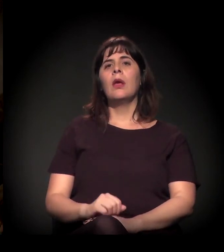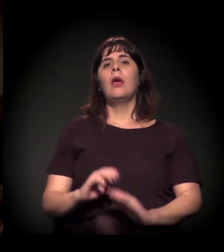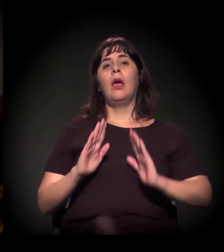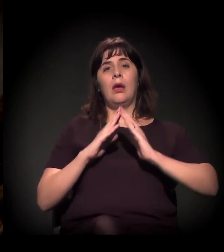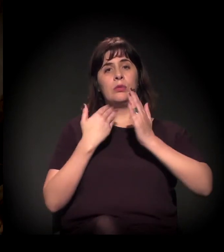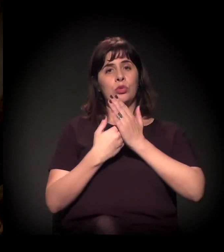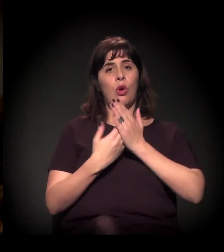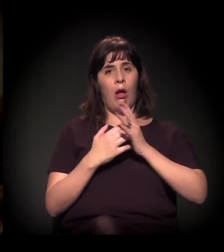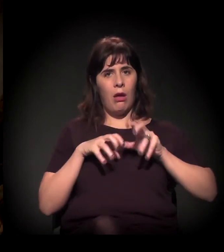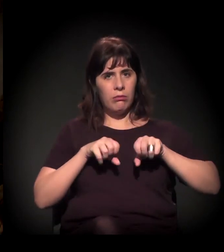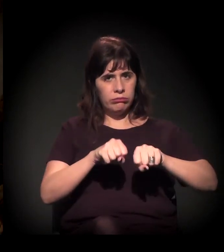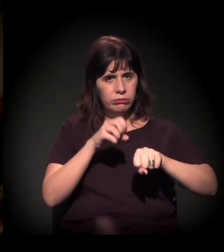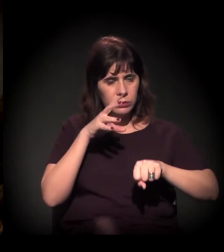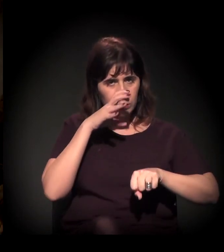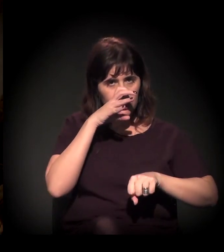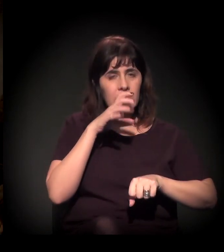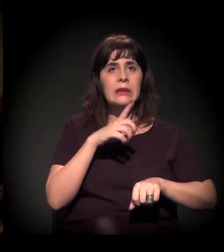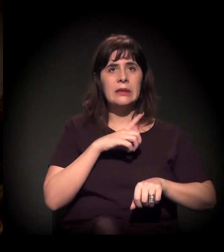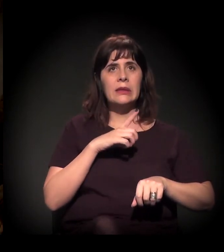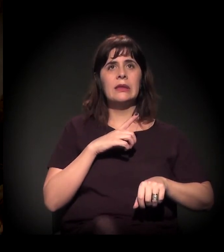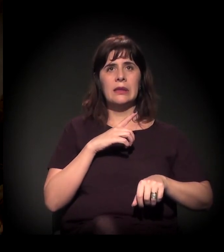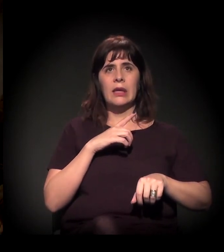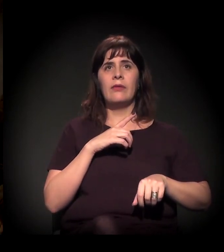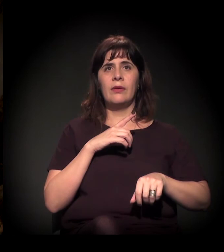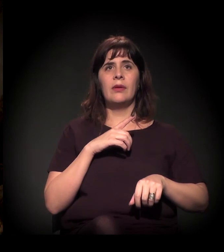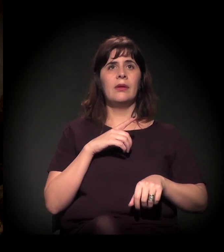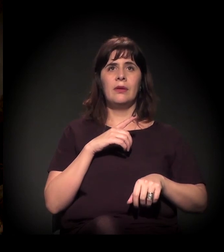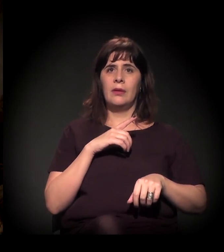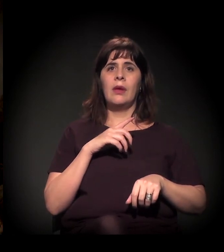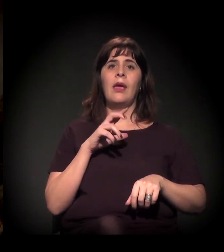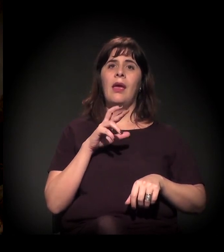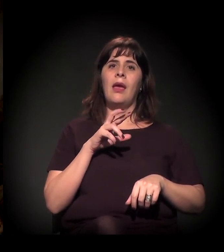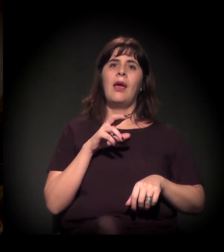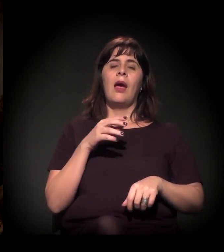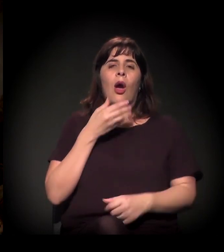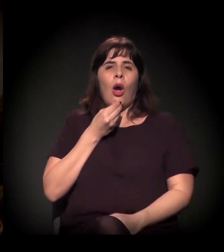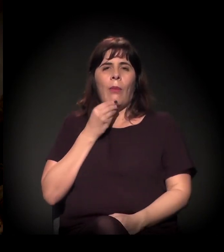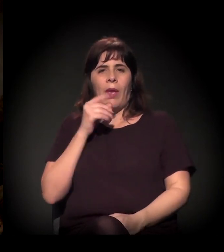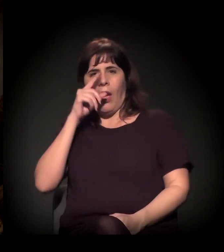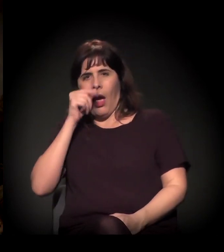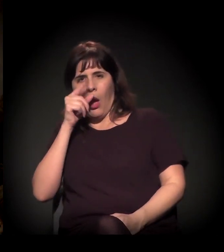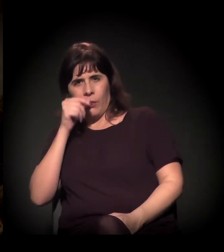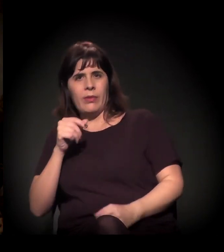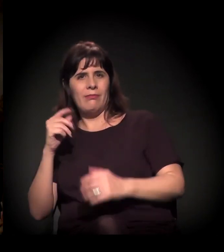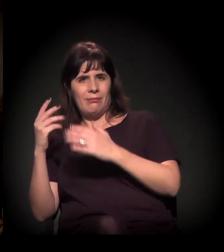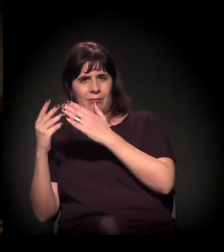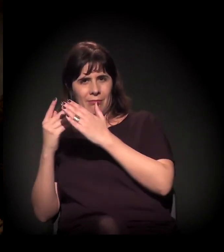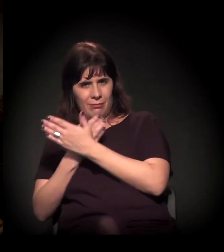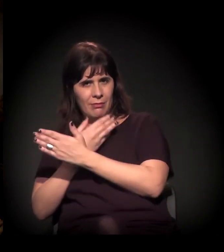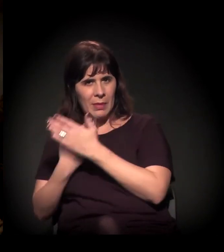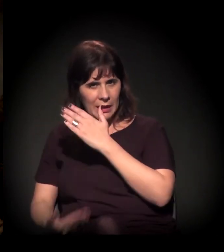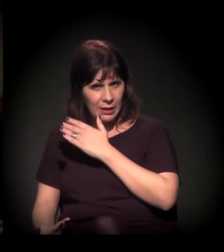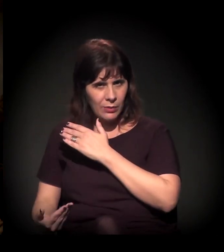que houve aquela reação lá no judiciário, que o Alckmin perdeu na ação judicial, o que ele fez na sequência?